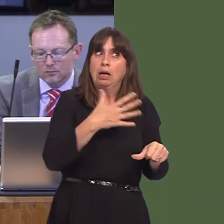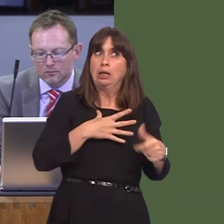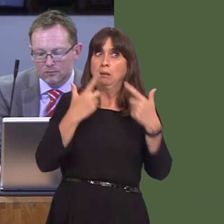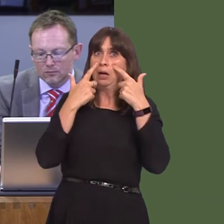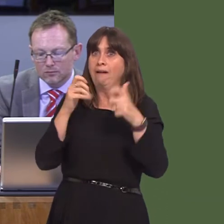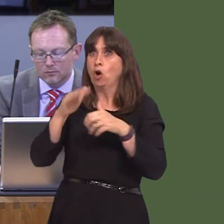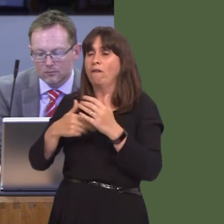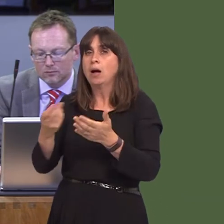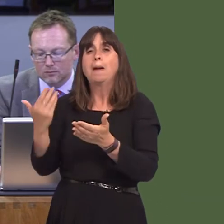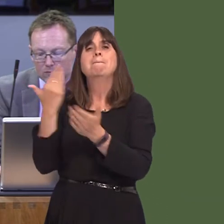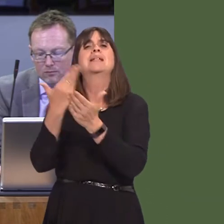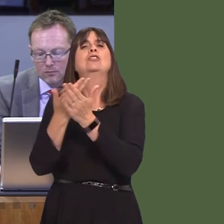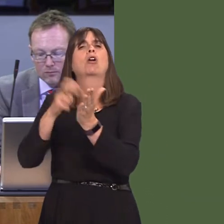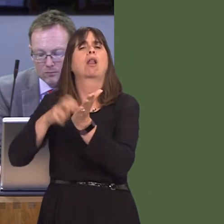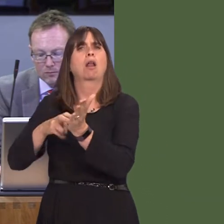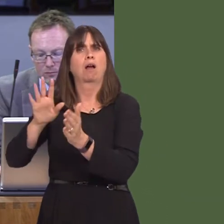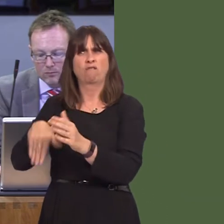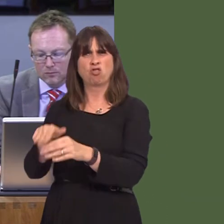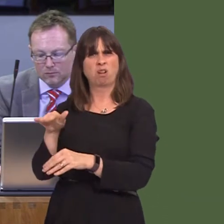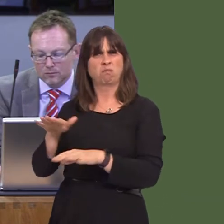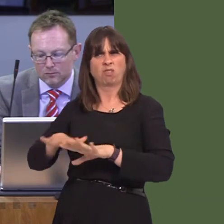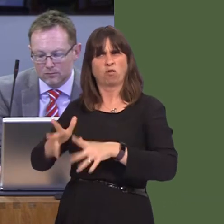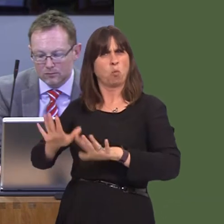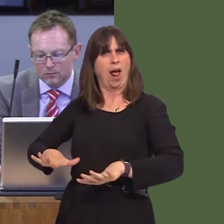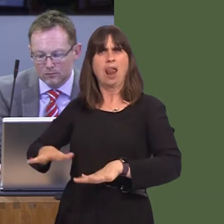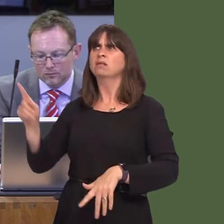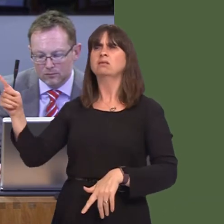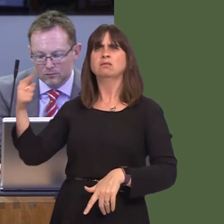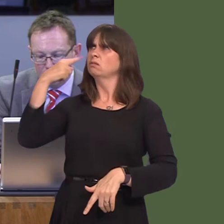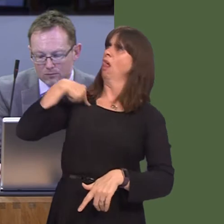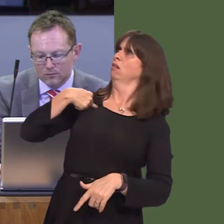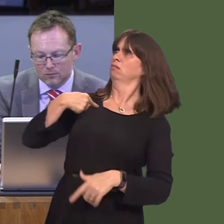petition us from outside of our country as to what we should be doing in our country,